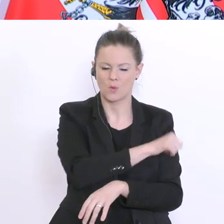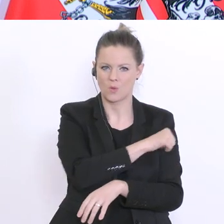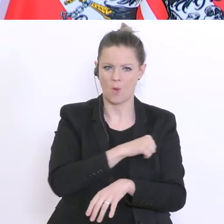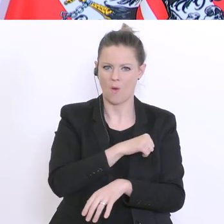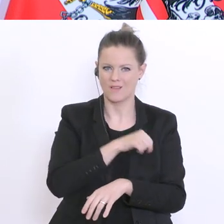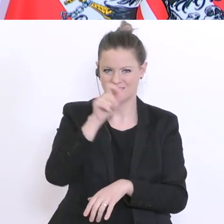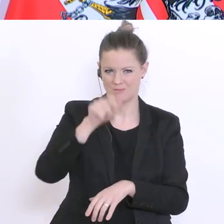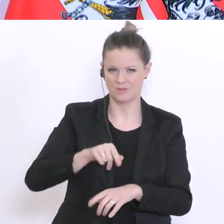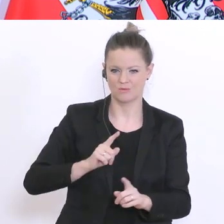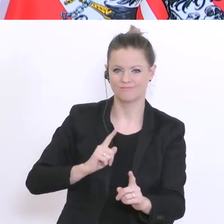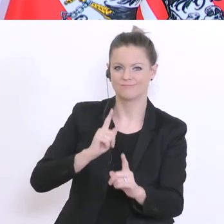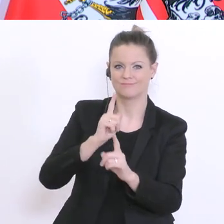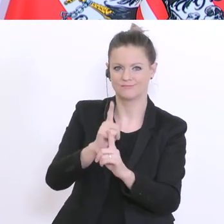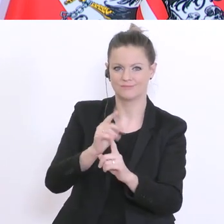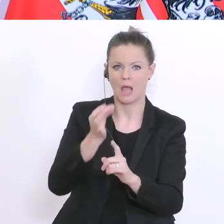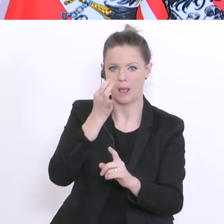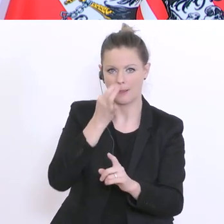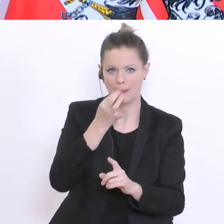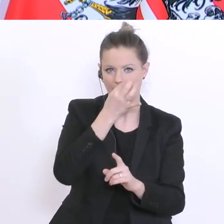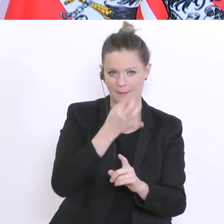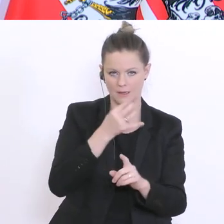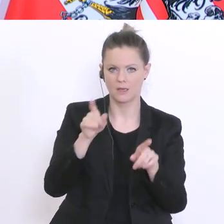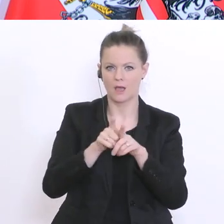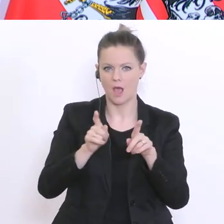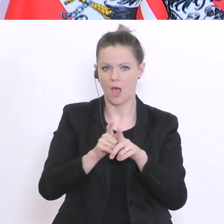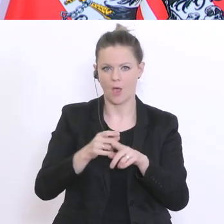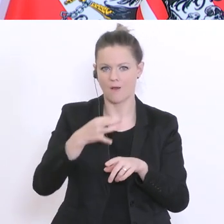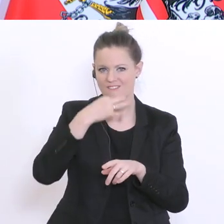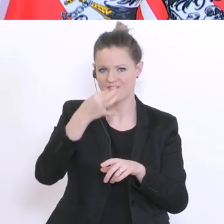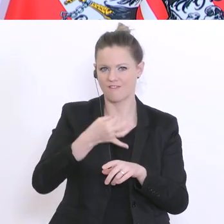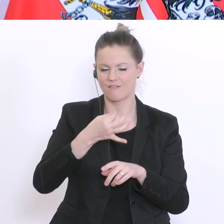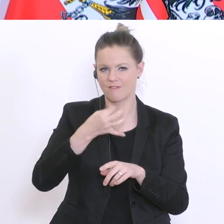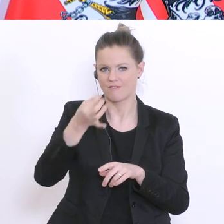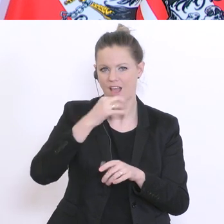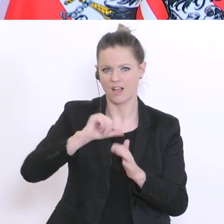entnimmt und sie füllen auch einen Fragebogen aus und die Materialien werden dann gesammelt